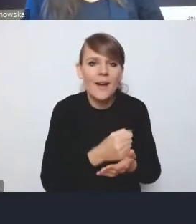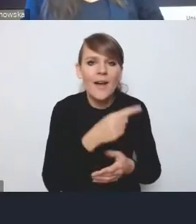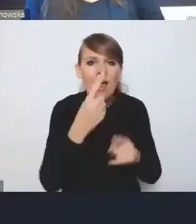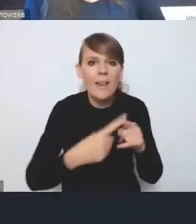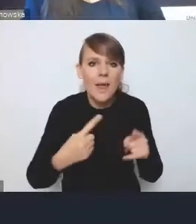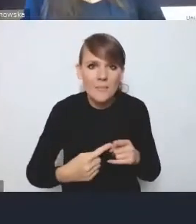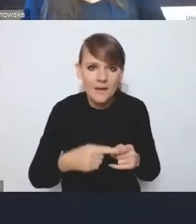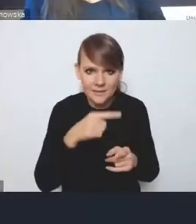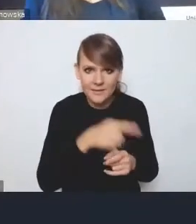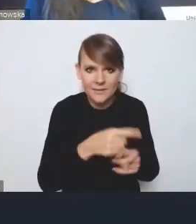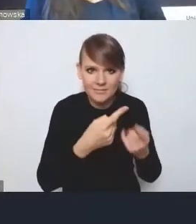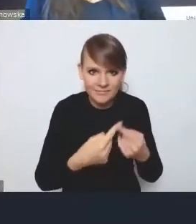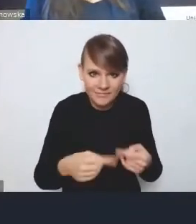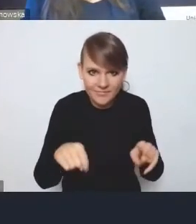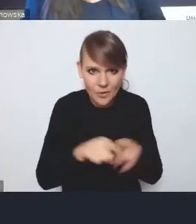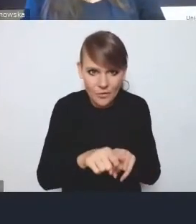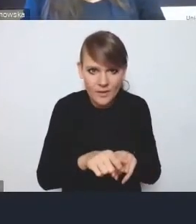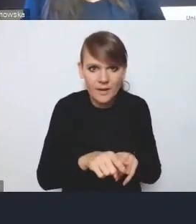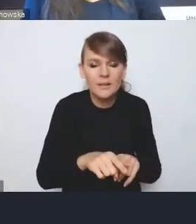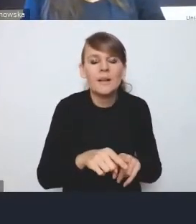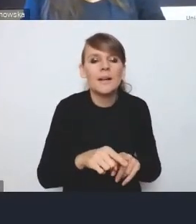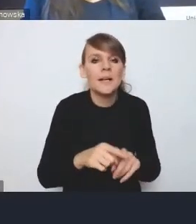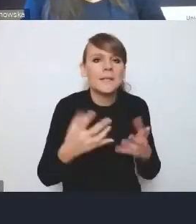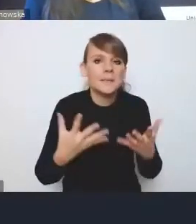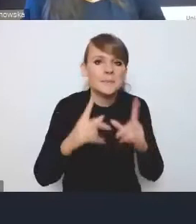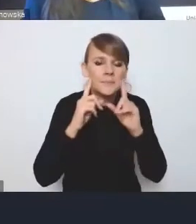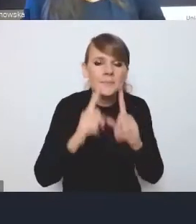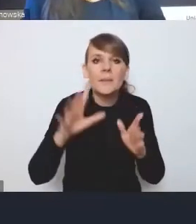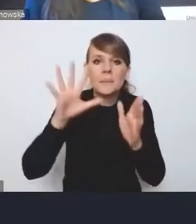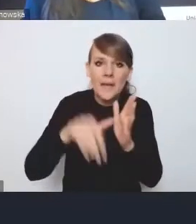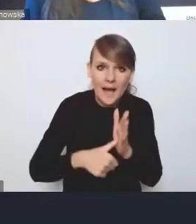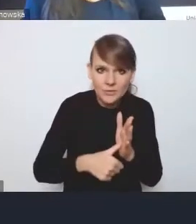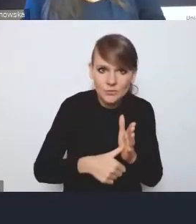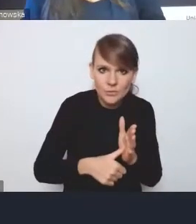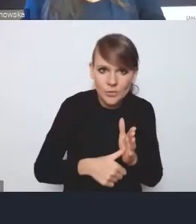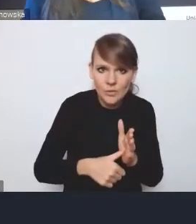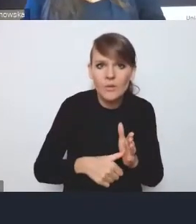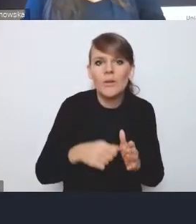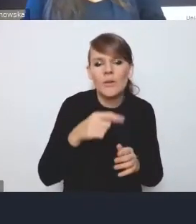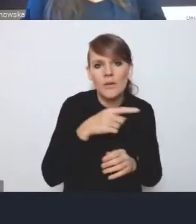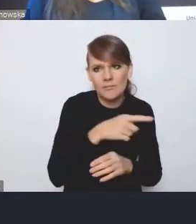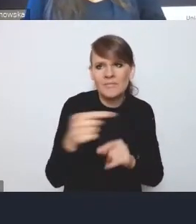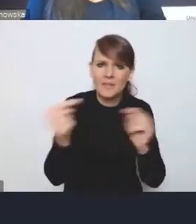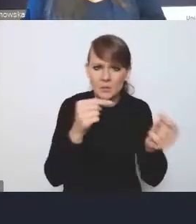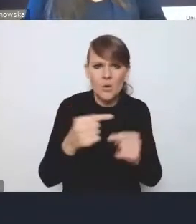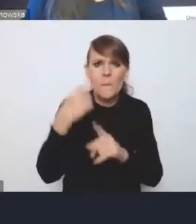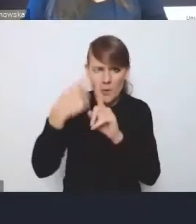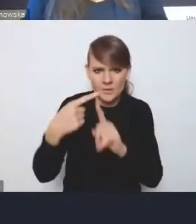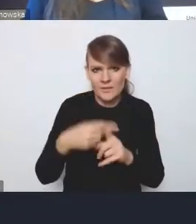Tak naprawdę o ile miasta w dyskusji bardzo pozytywnie oceniają większość zapisów Krajowej Polityki Miejskiej,